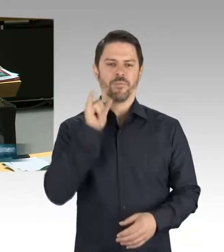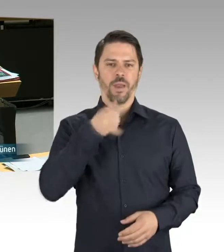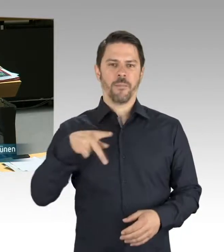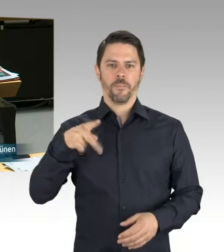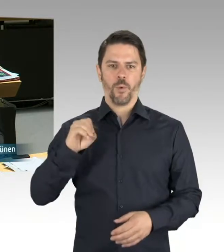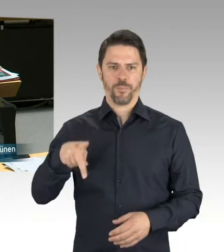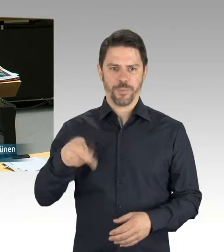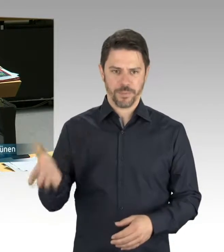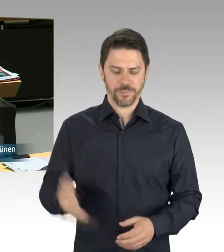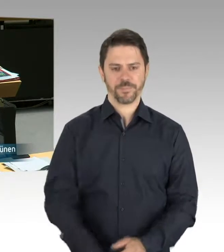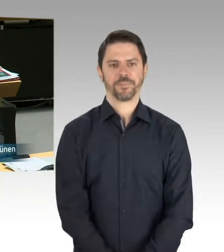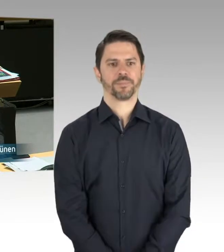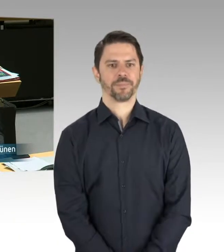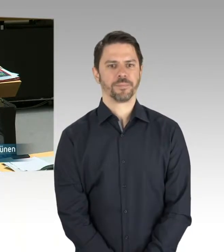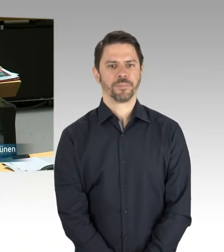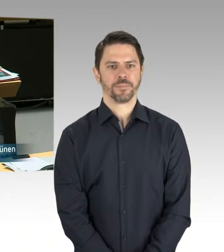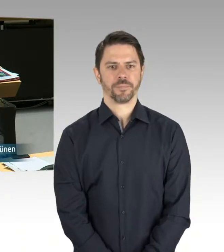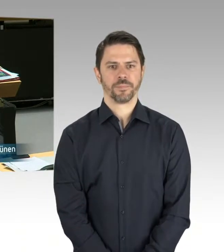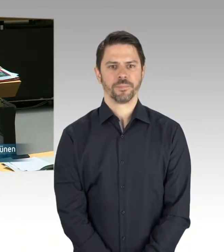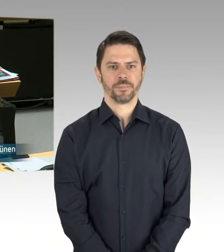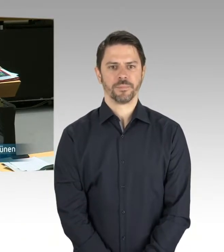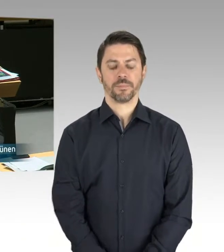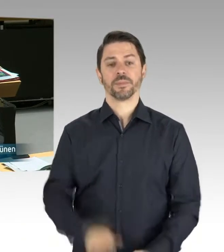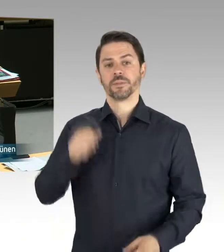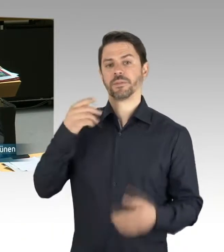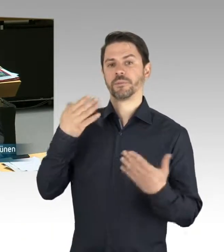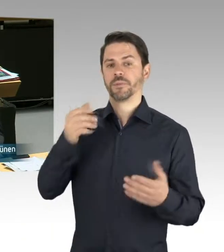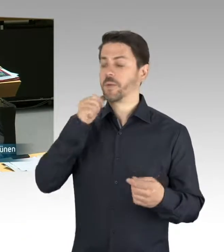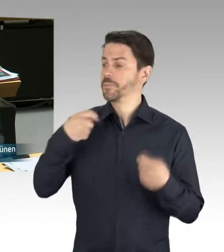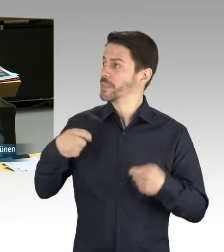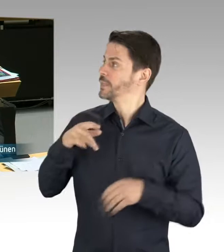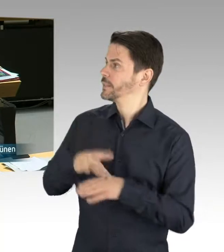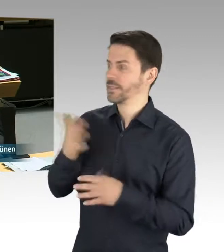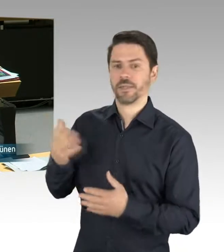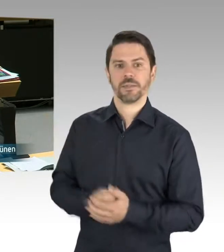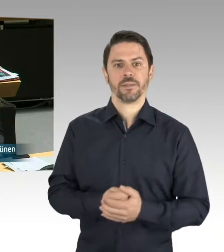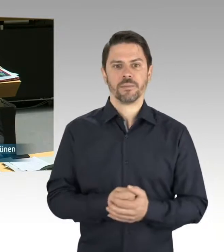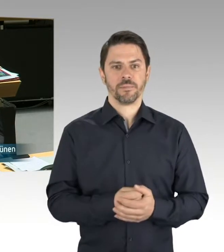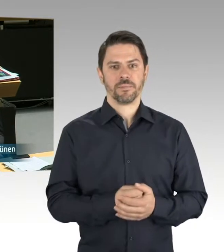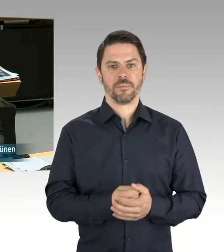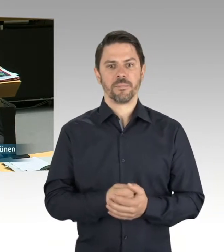Weder Gesetzesentwürfe ... noch hat der Senat ... Ja, weil Sie ja immer schimpfen, dass der Senat nicht schnell genug arbeitet